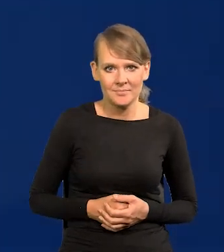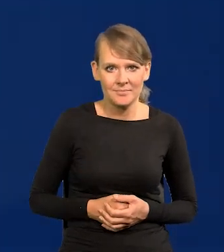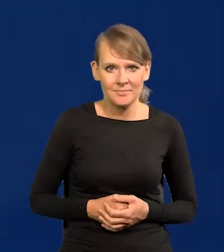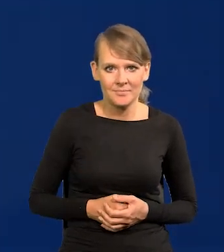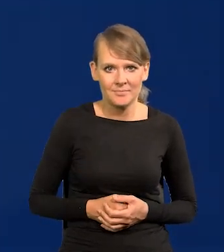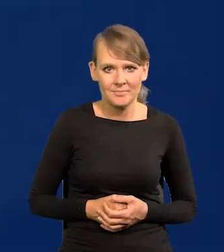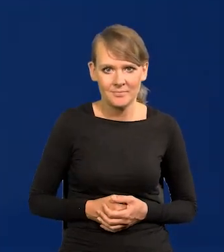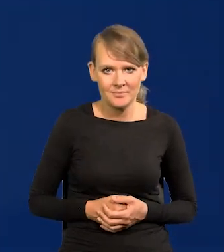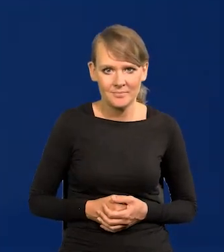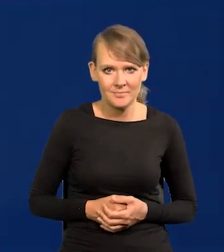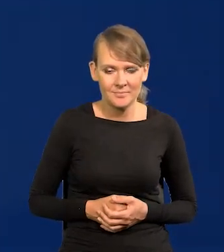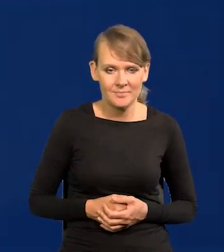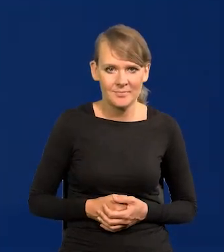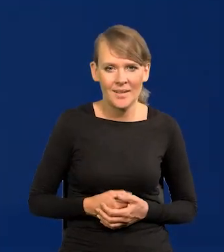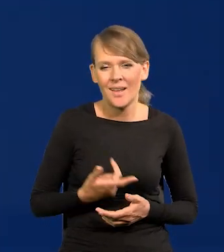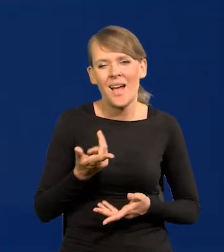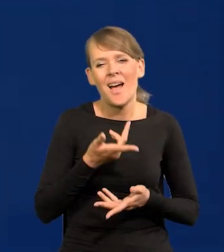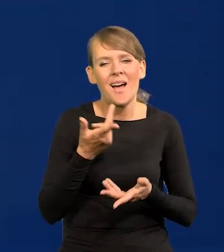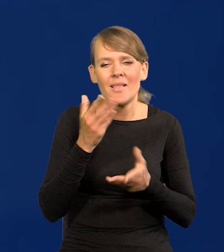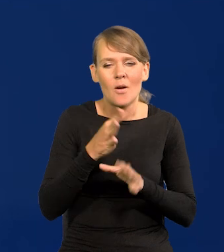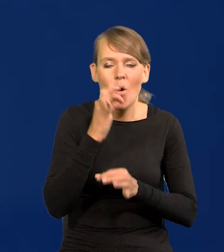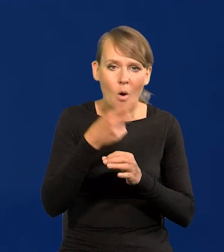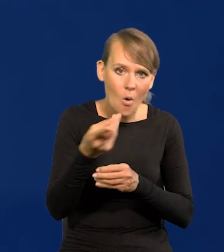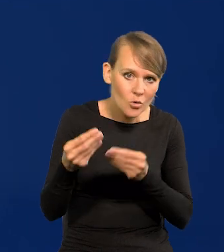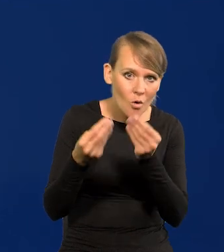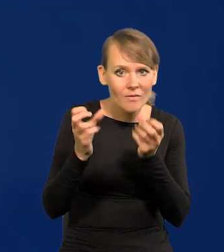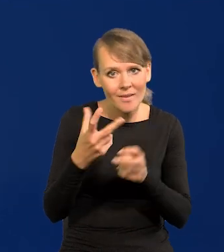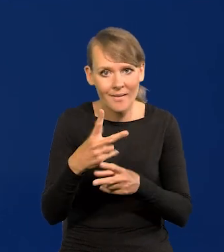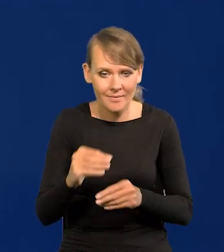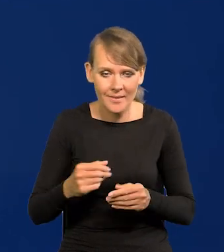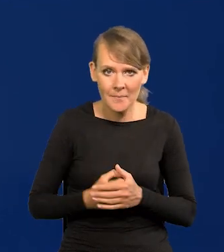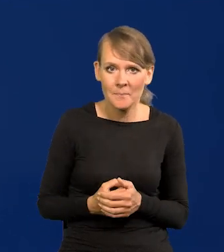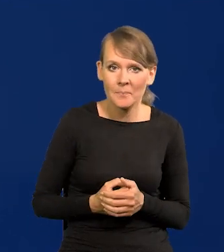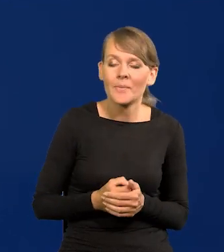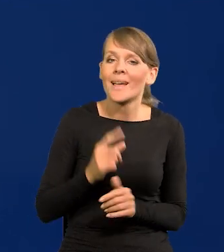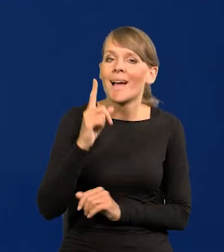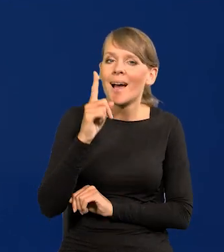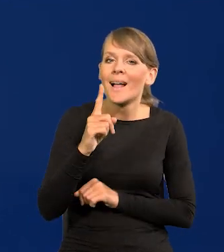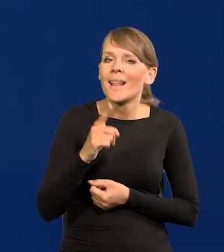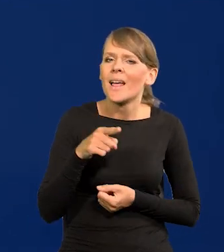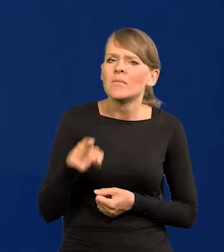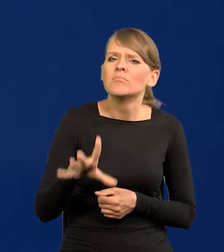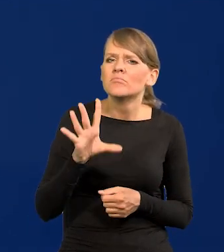Nie będę mówił, czy one się rozwijają, czy nie, ale zwrócę uwagę na coś takiego. Dlaczego to jest możliwe?